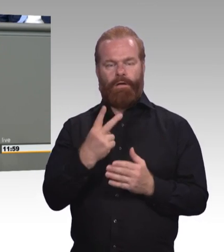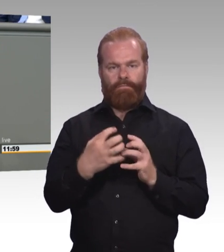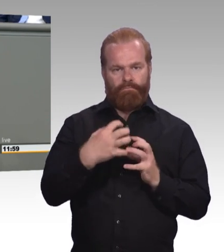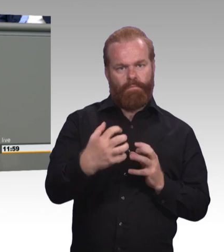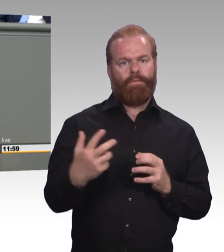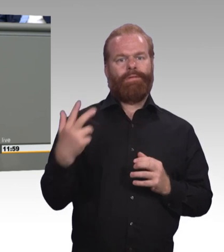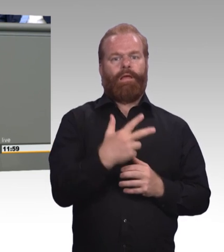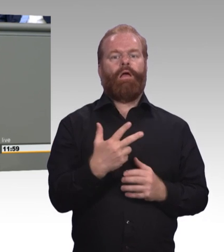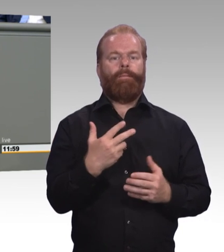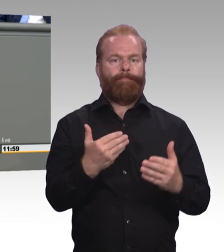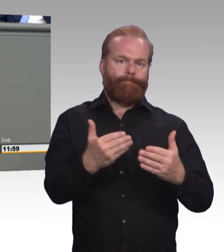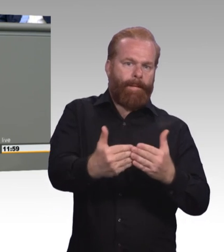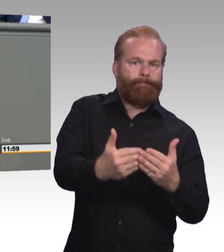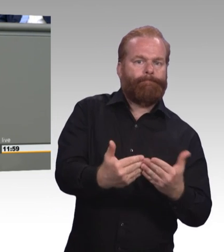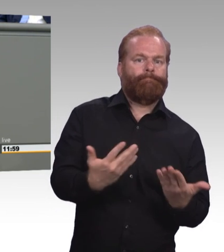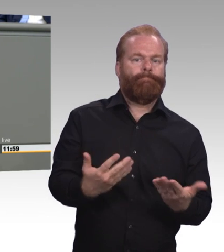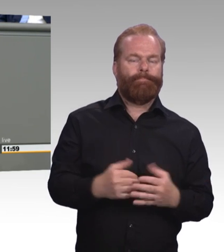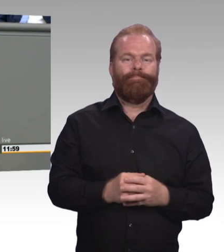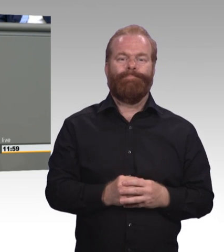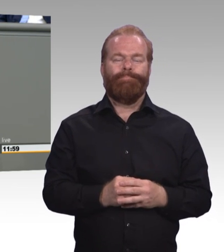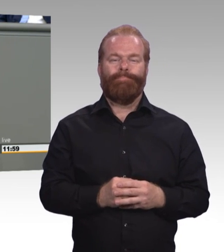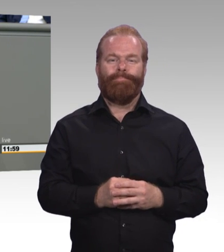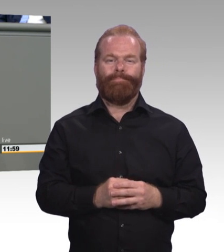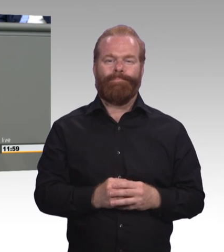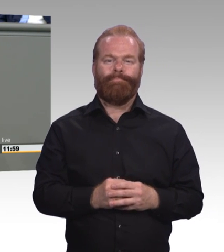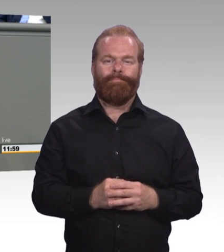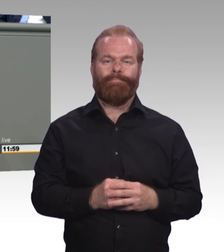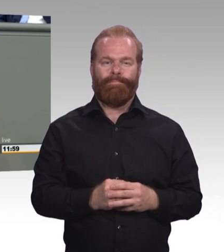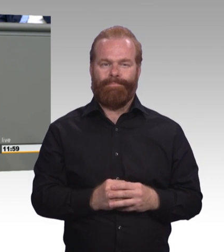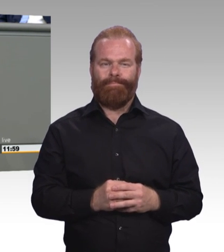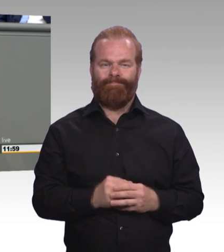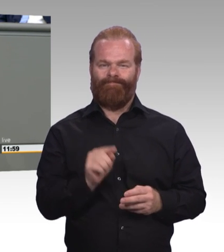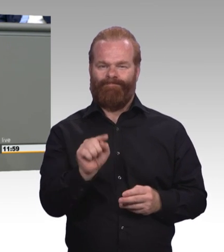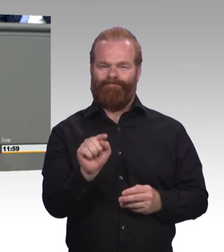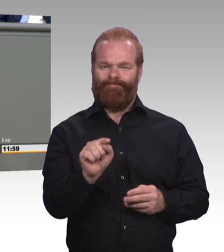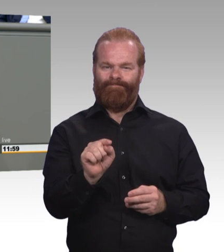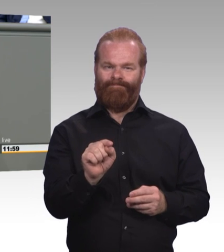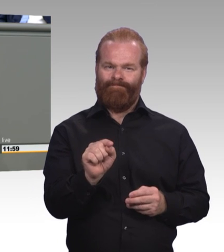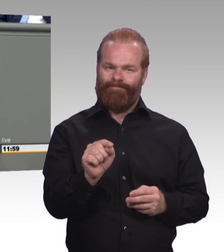Wir brauchen endlich prinzipielle Kostenfreiheit für Lernmittel. In Sachsen-Anhalt fährt jeder fünfte Azubi